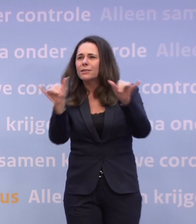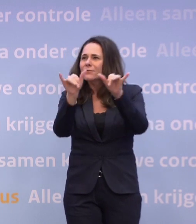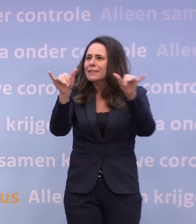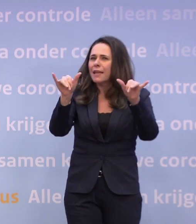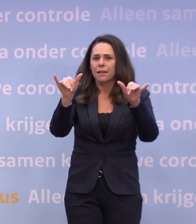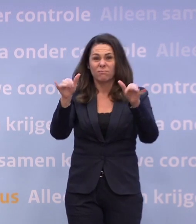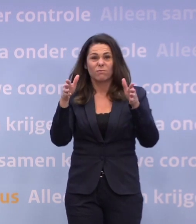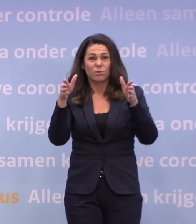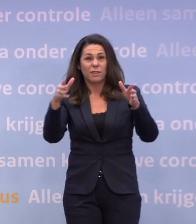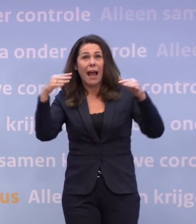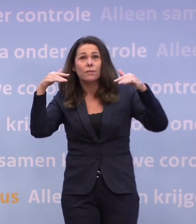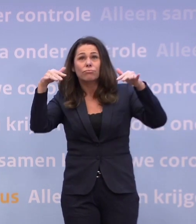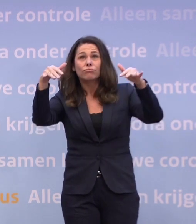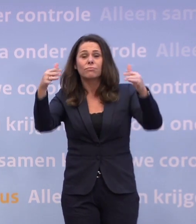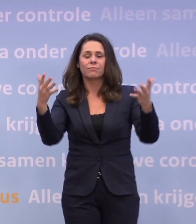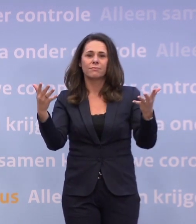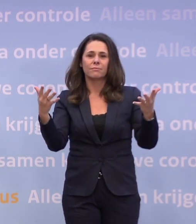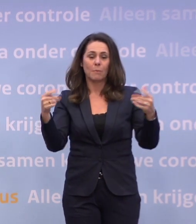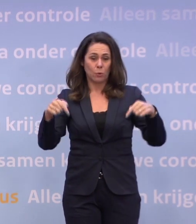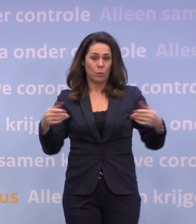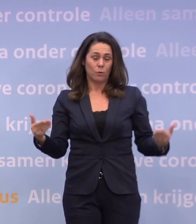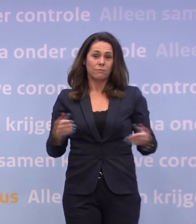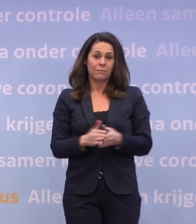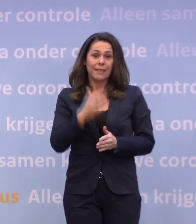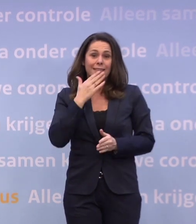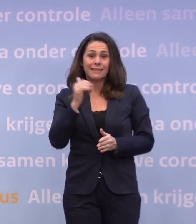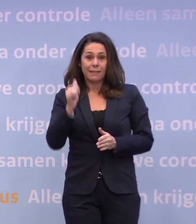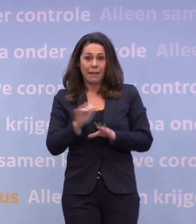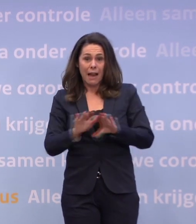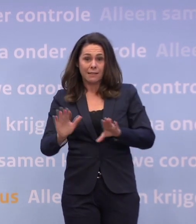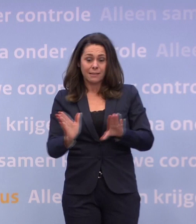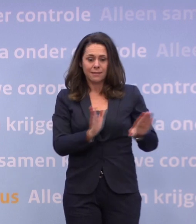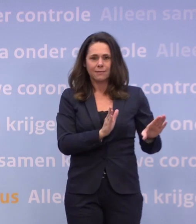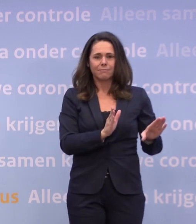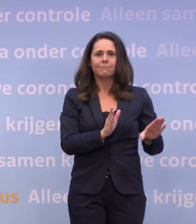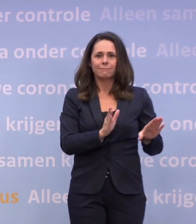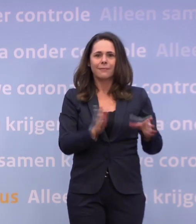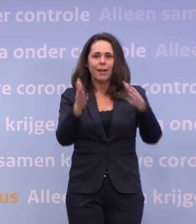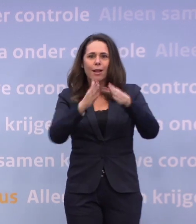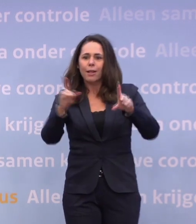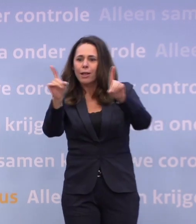En nu, meteen na Sinterklaas, draaien de kerstboomverkopers overuren.